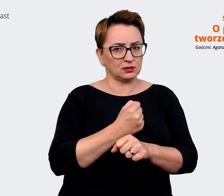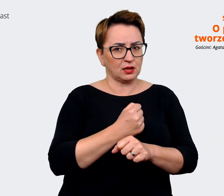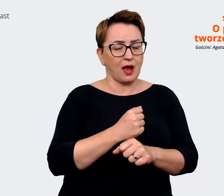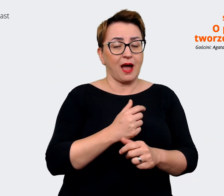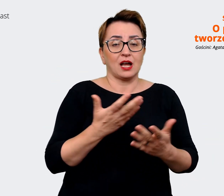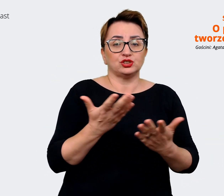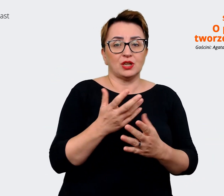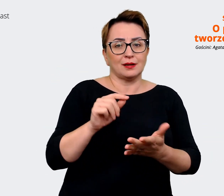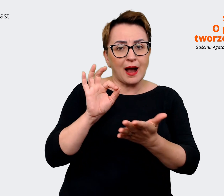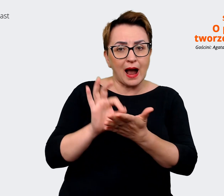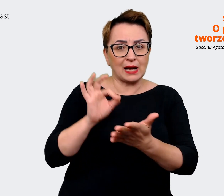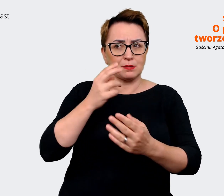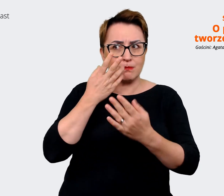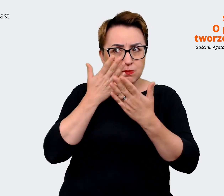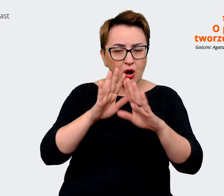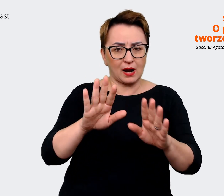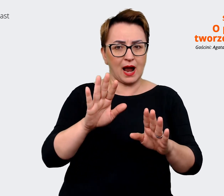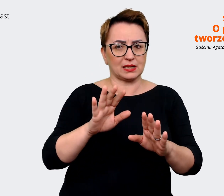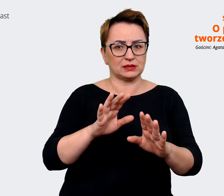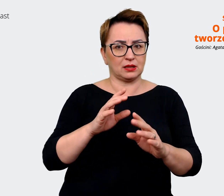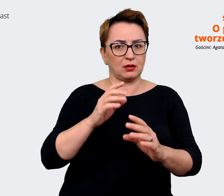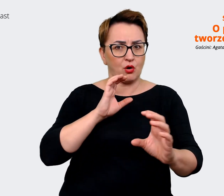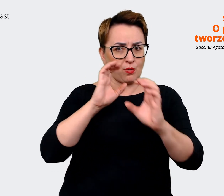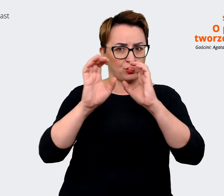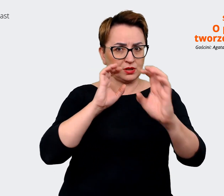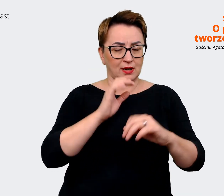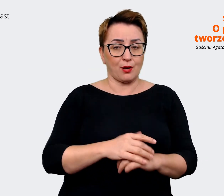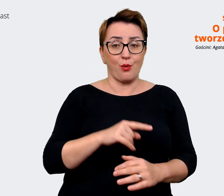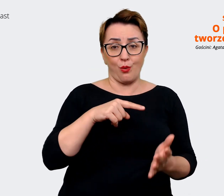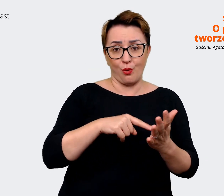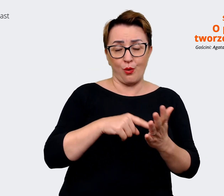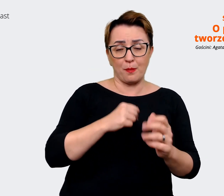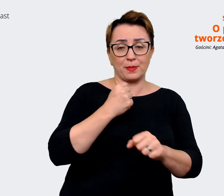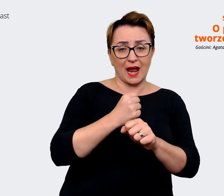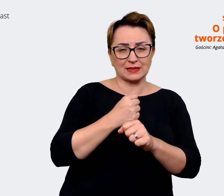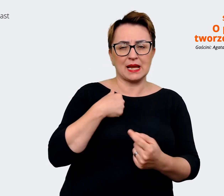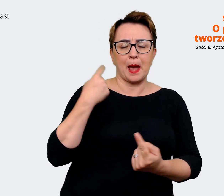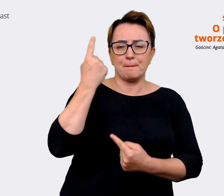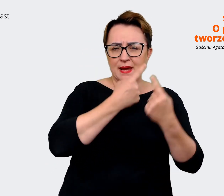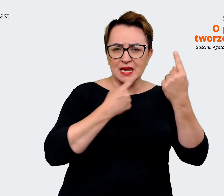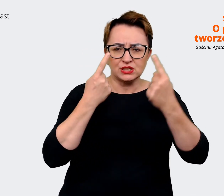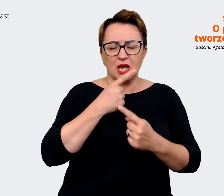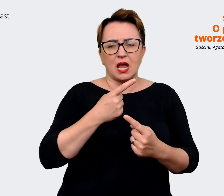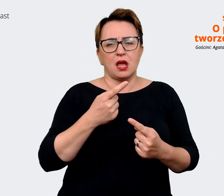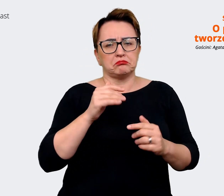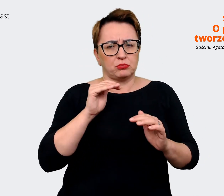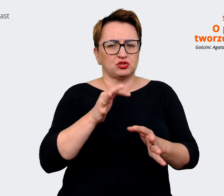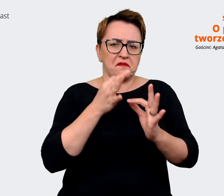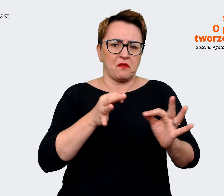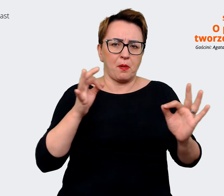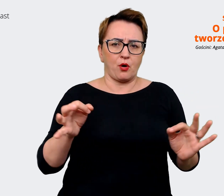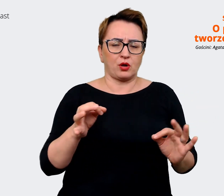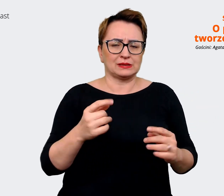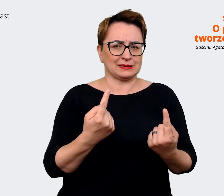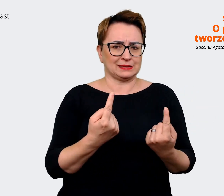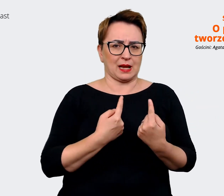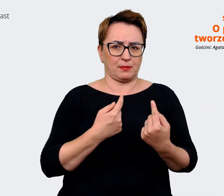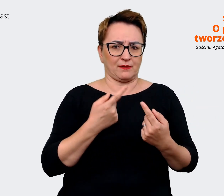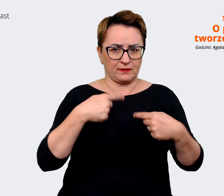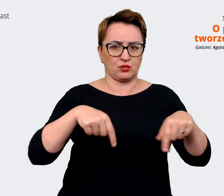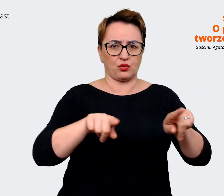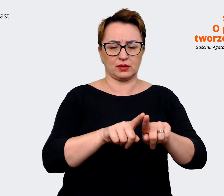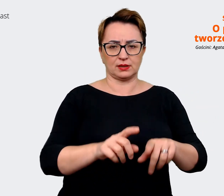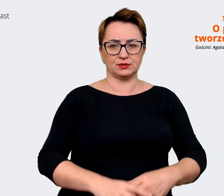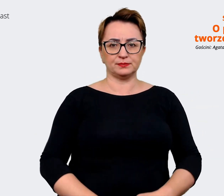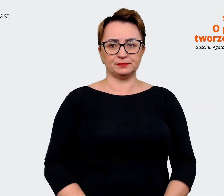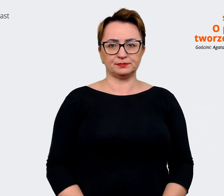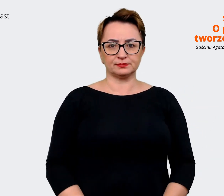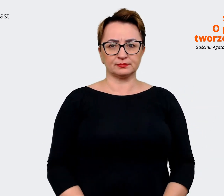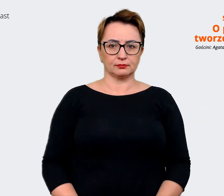którą myślę, że w pewnej skali można swobodnie wykonać wewnętrznie i warto od tego zacząć. A na